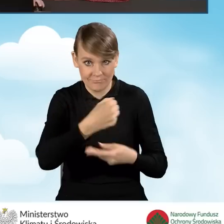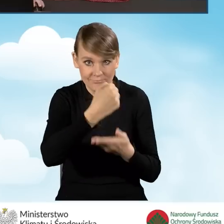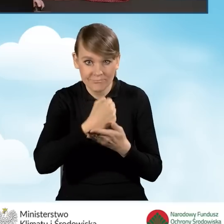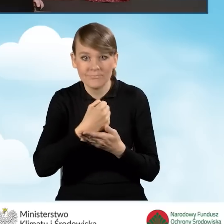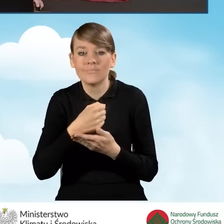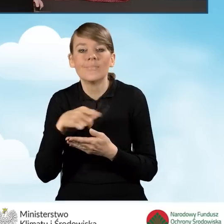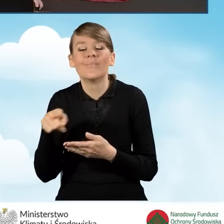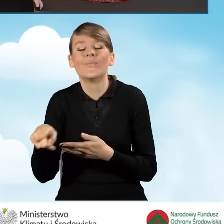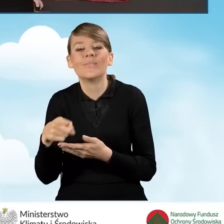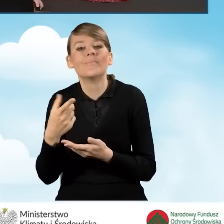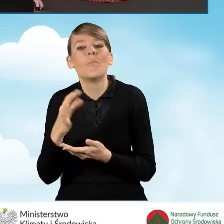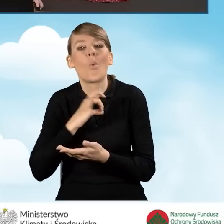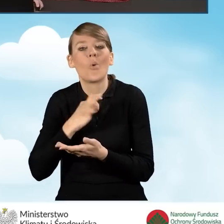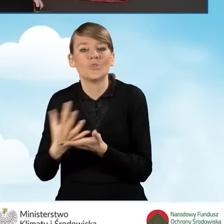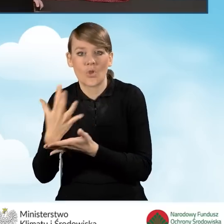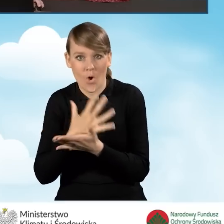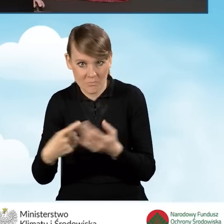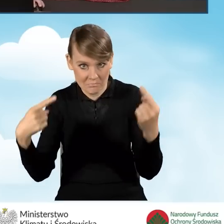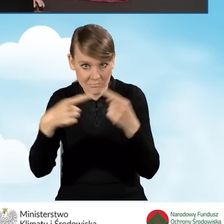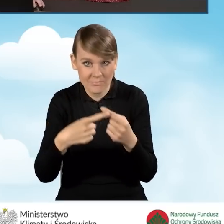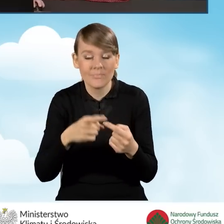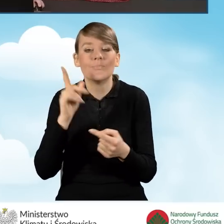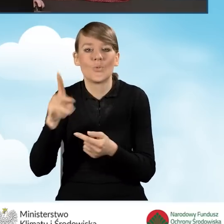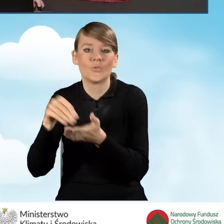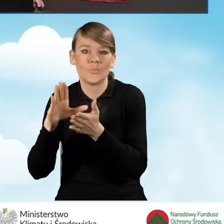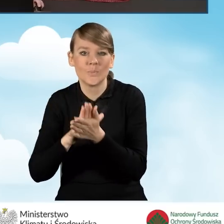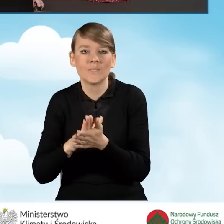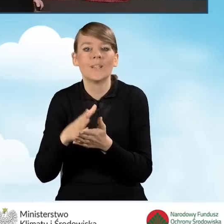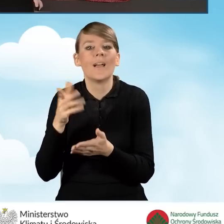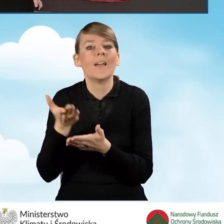i będziemy wskazywać tą wartość przeciętnego miesięcznego dochodu